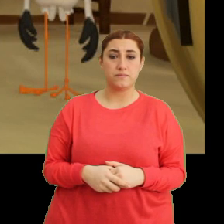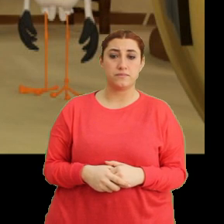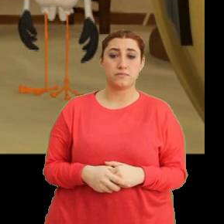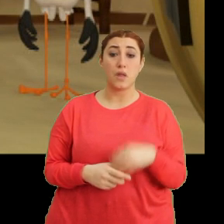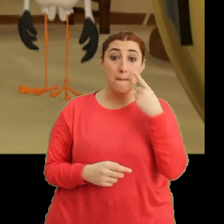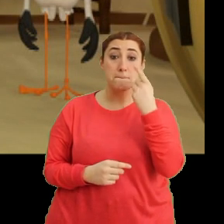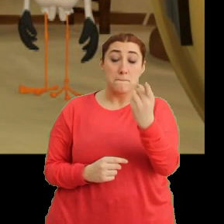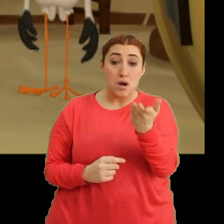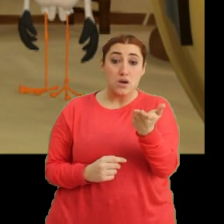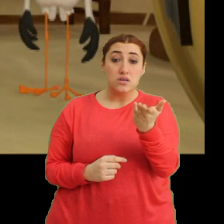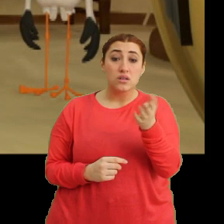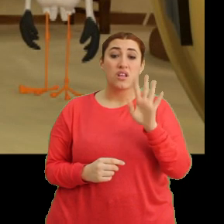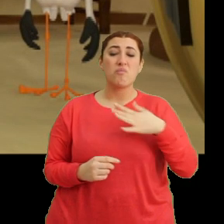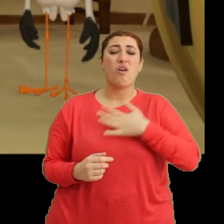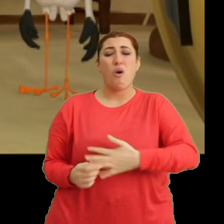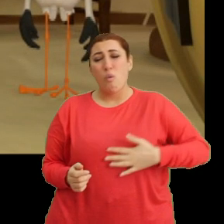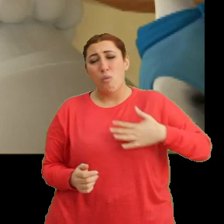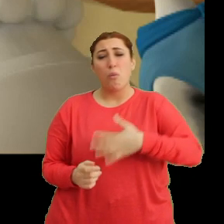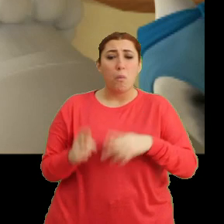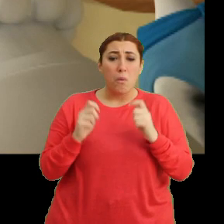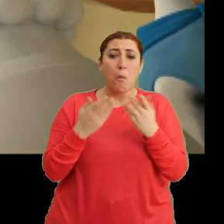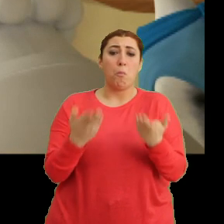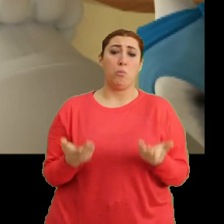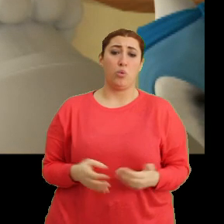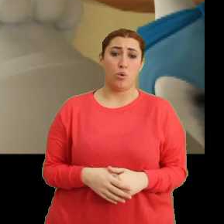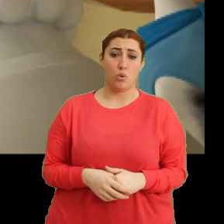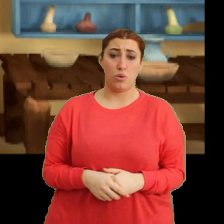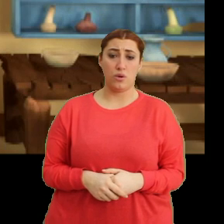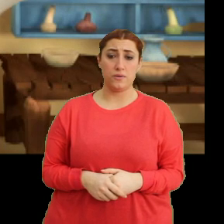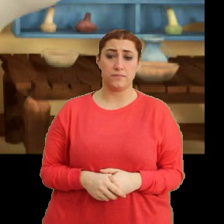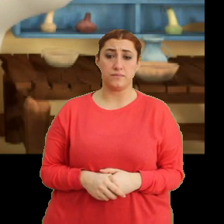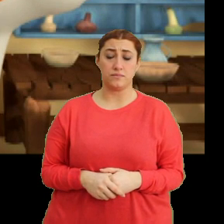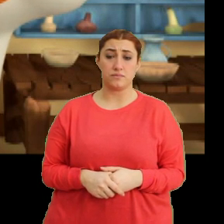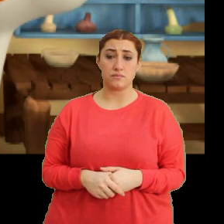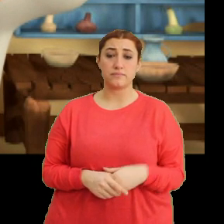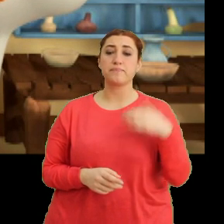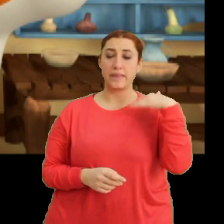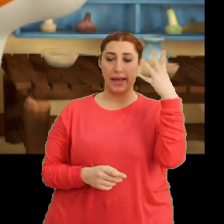Baksana. Ha bire karnını tutuyor. Hı anladım.